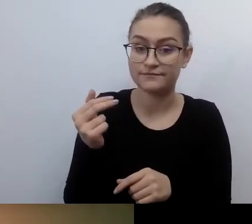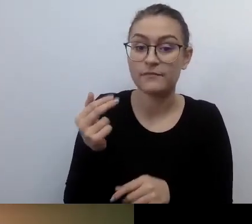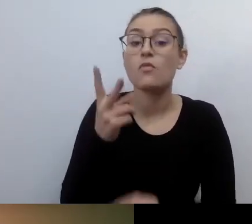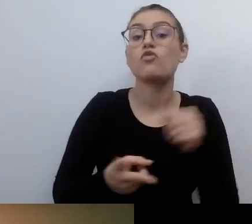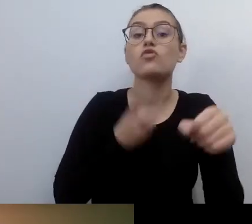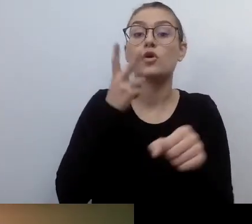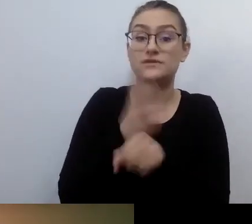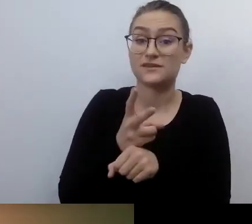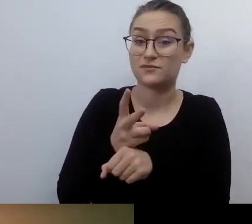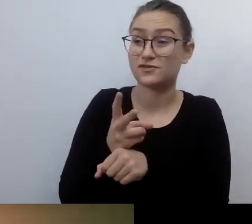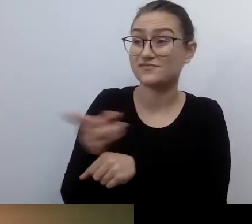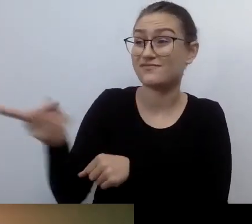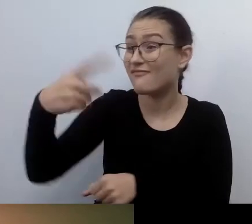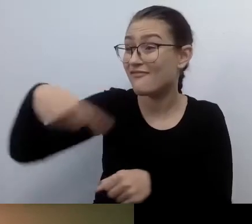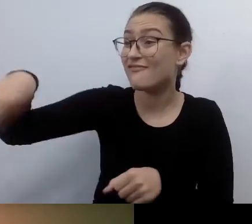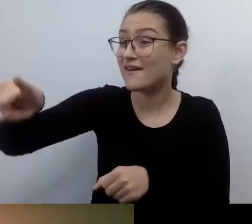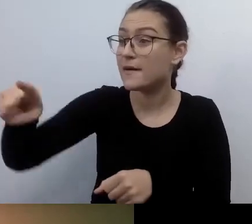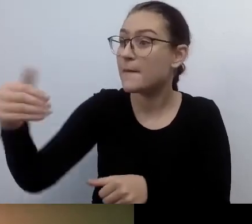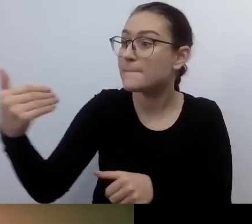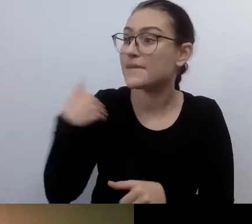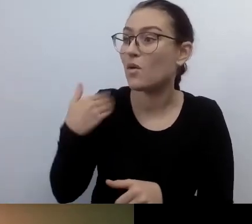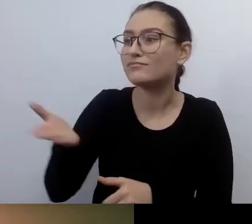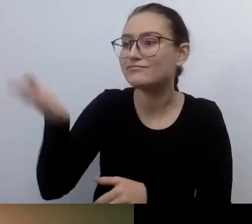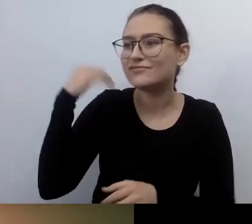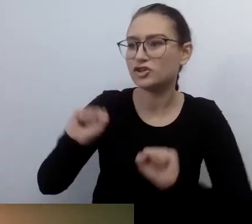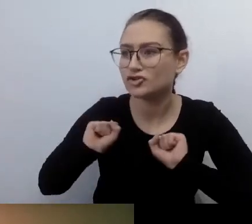Podziel się ze mną, z nami, tym, jak to było.